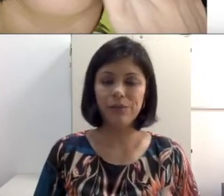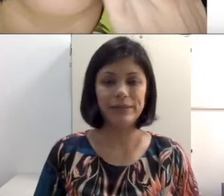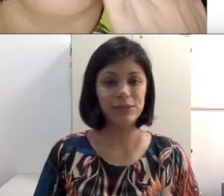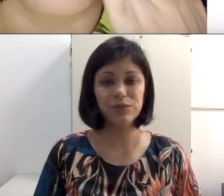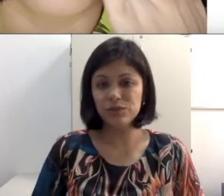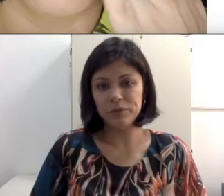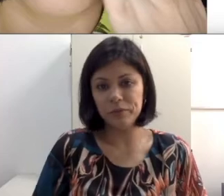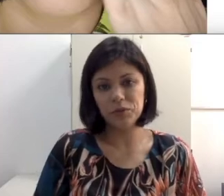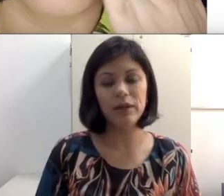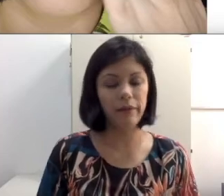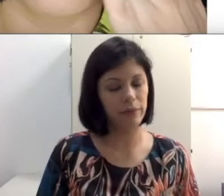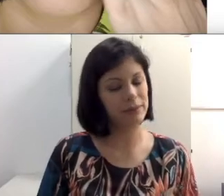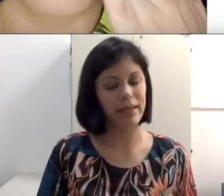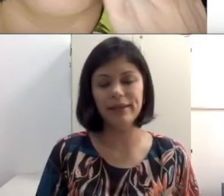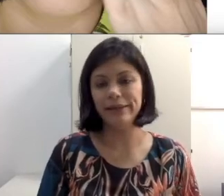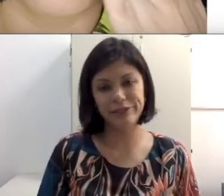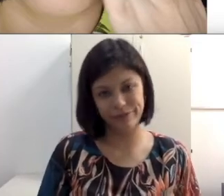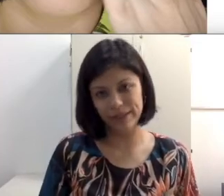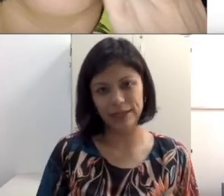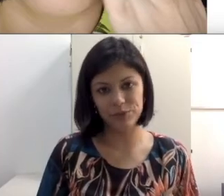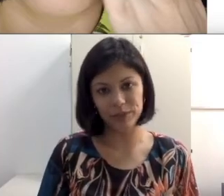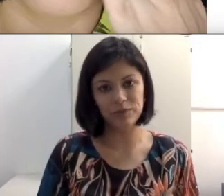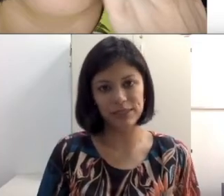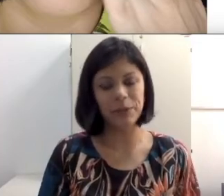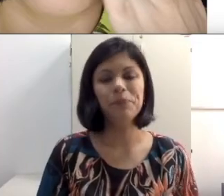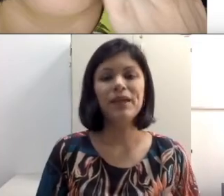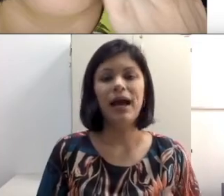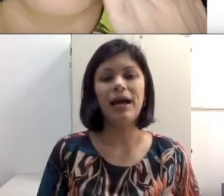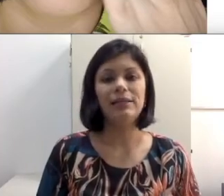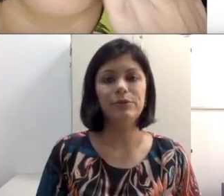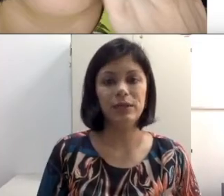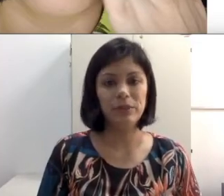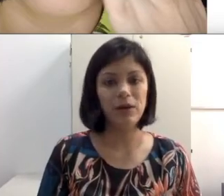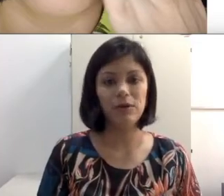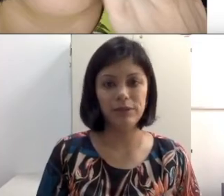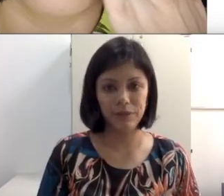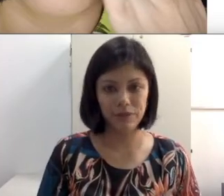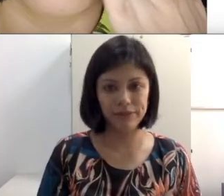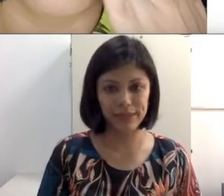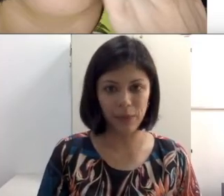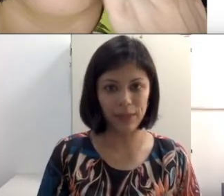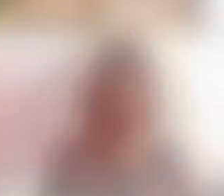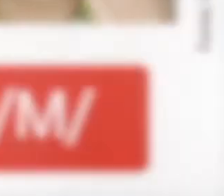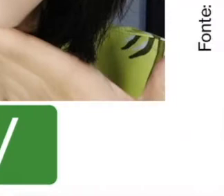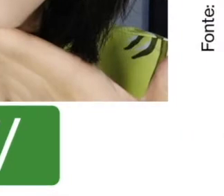labial. Nessas condições, não consegue de verdade mesmo fazer a leitura labial. Dando